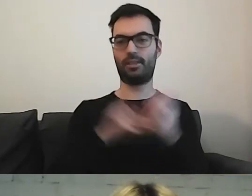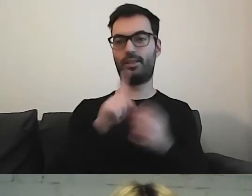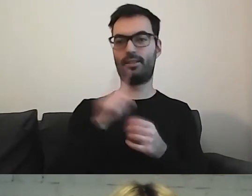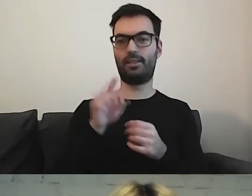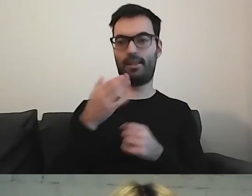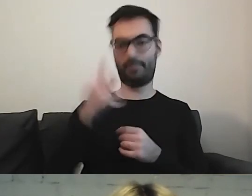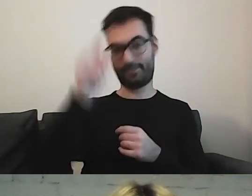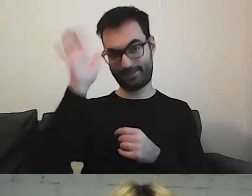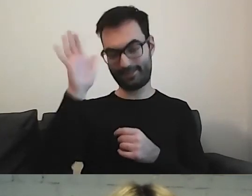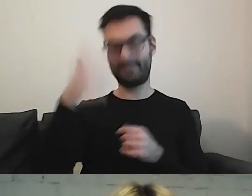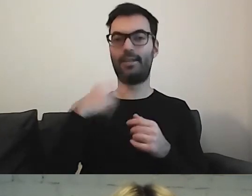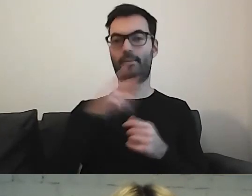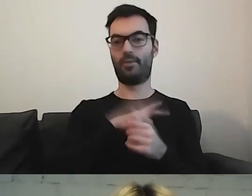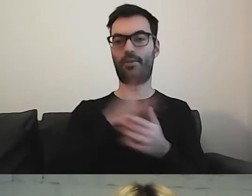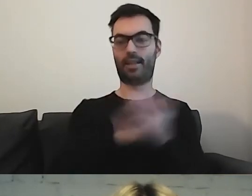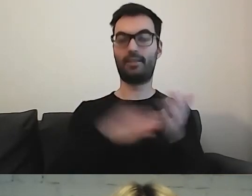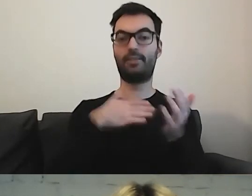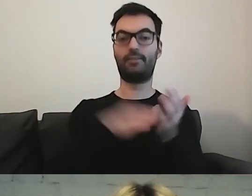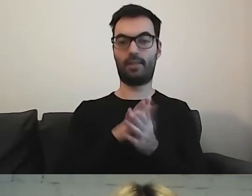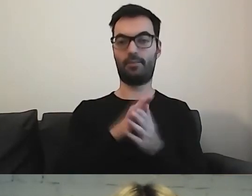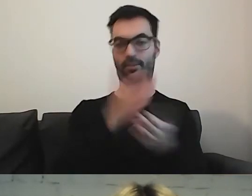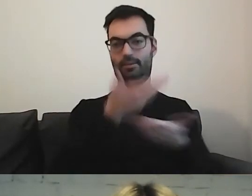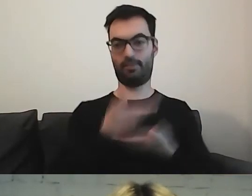Bardzo podobał mi się tekst wyjściowy, który dostałam.